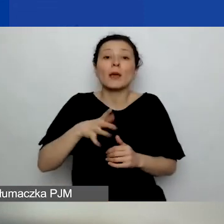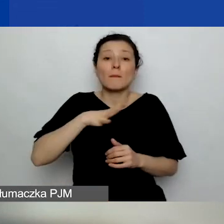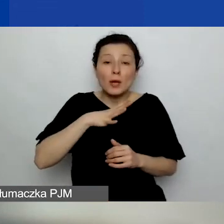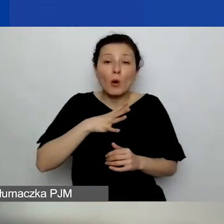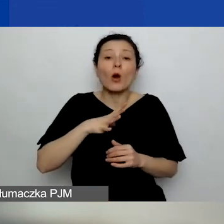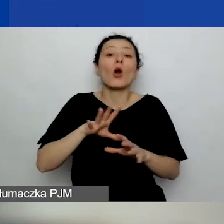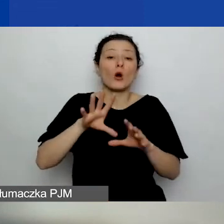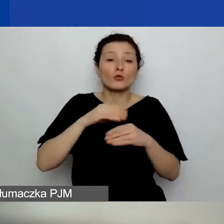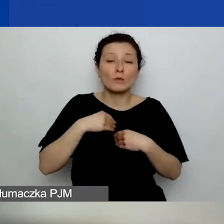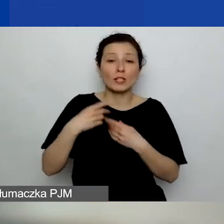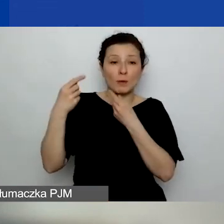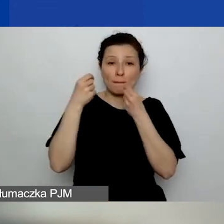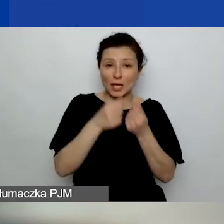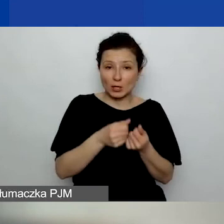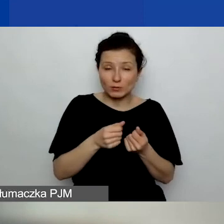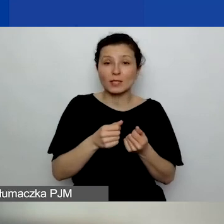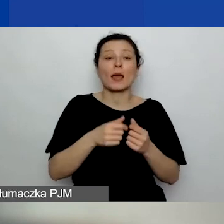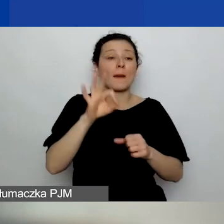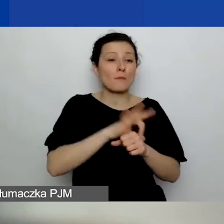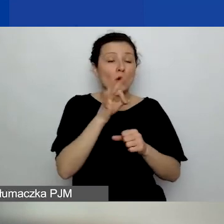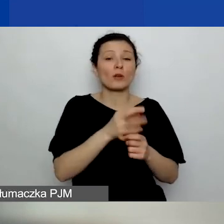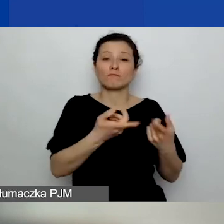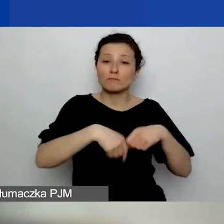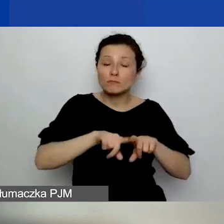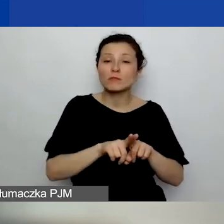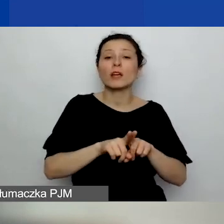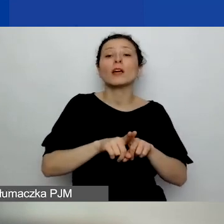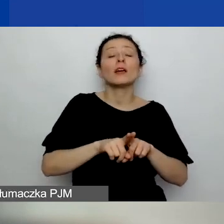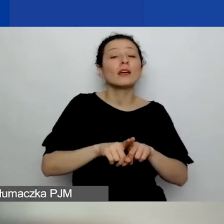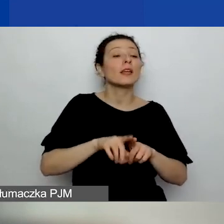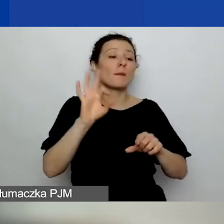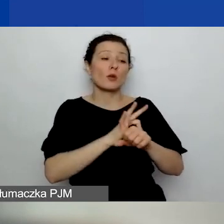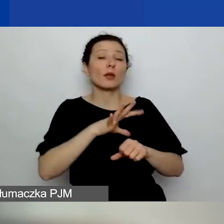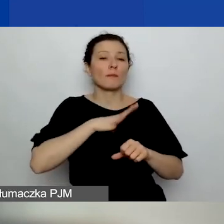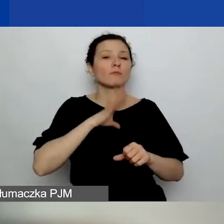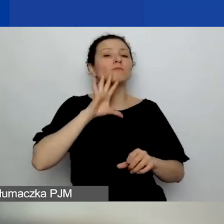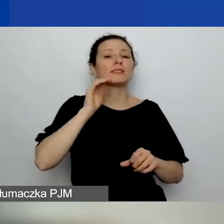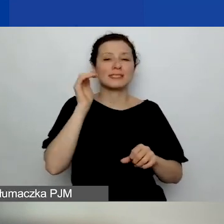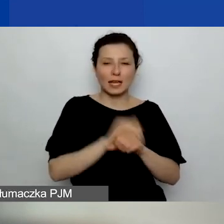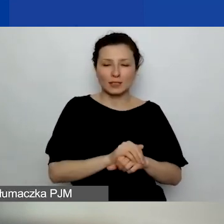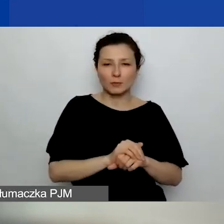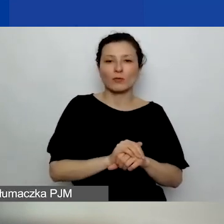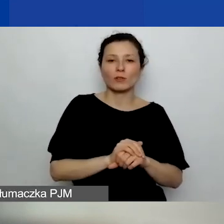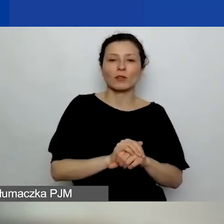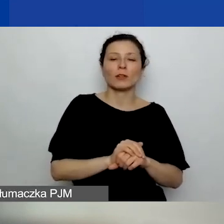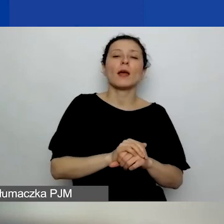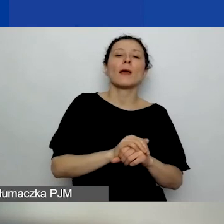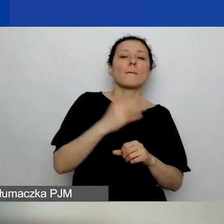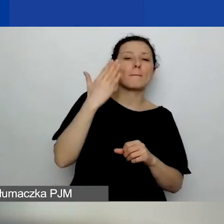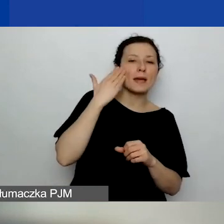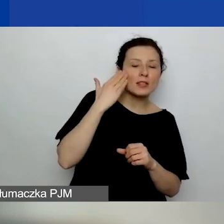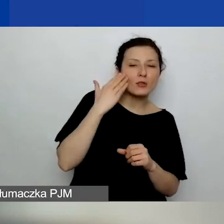i on został przyjęty merytorycznie i finansowo przez grantodawcę.